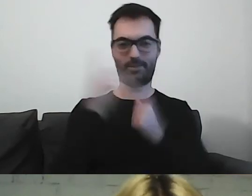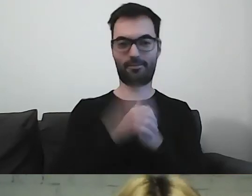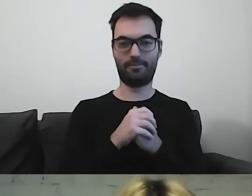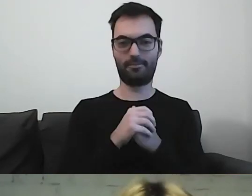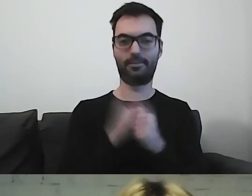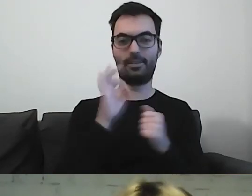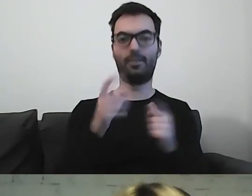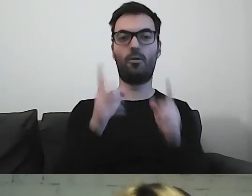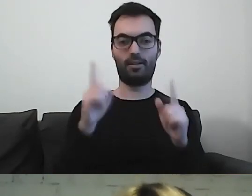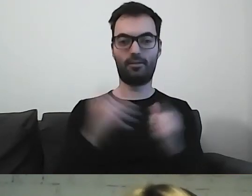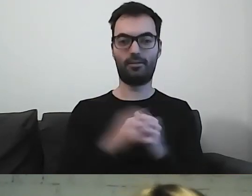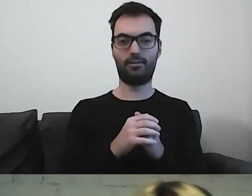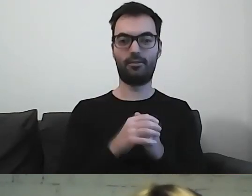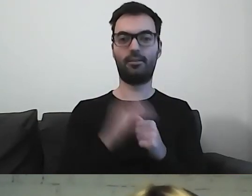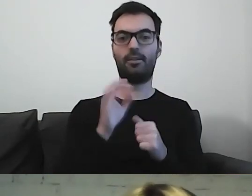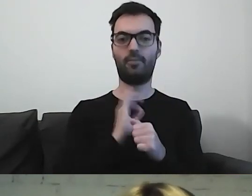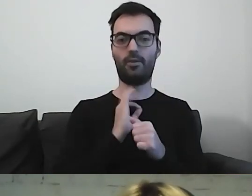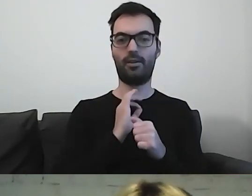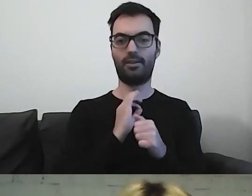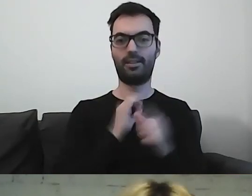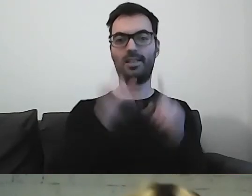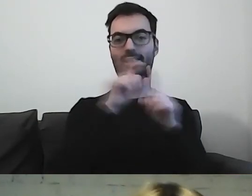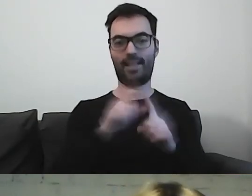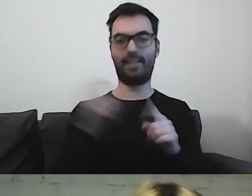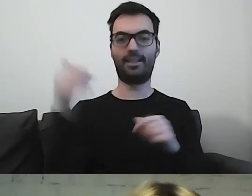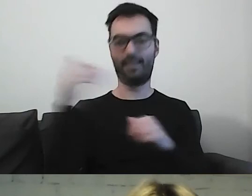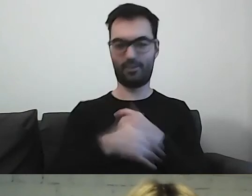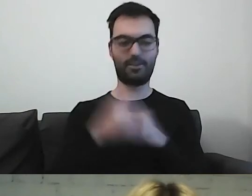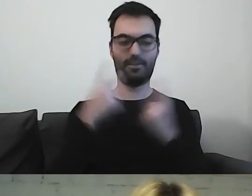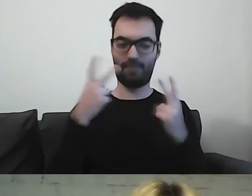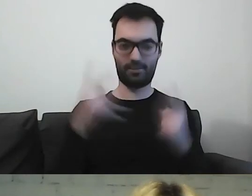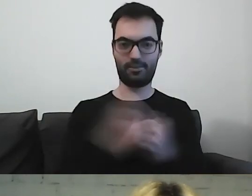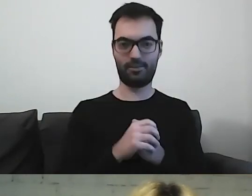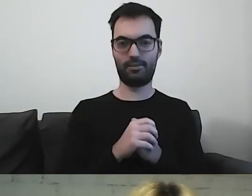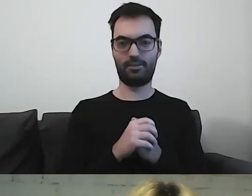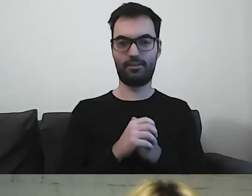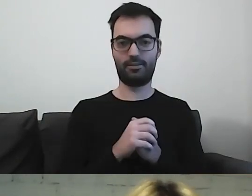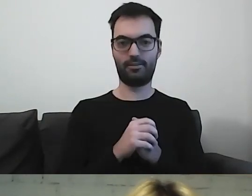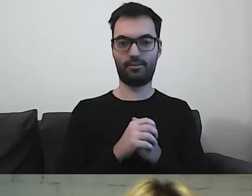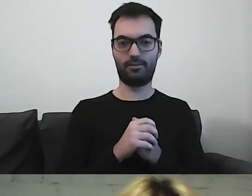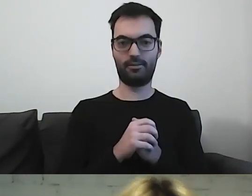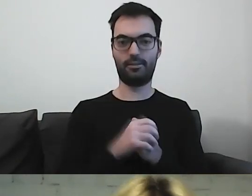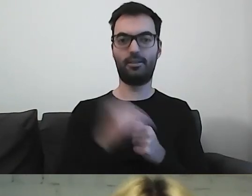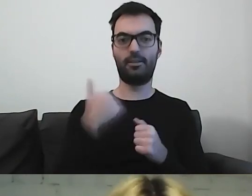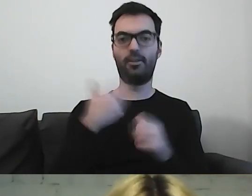Teraz uwaga, wjeżdżam z formułkami, które muszą wybrzmieć. To bardzo ważne. Mieliśmy dziś „Prosto i prościej.